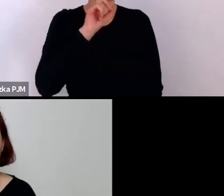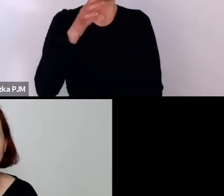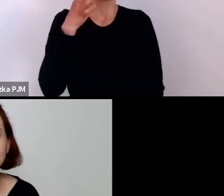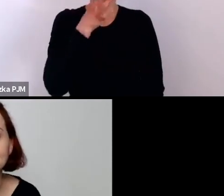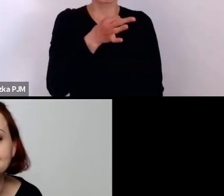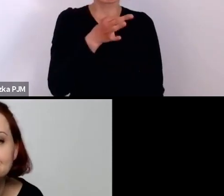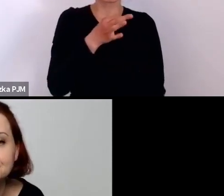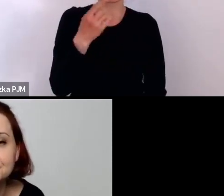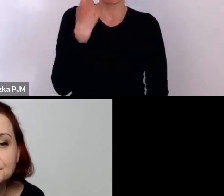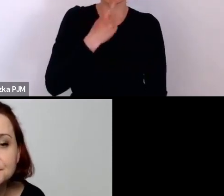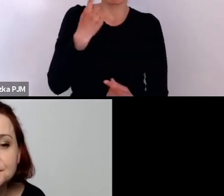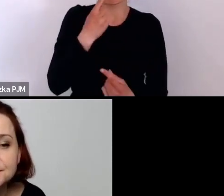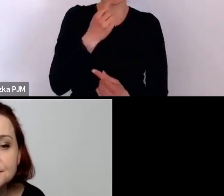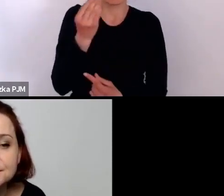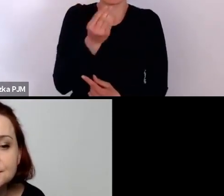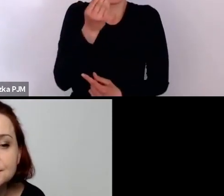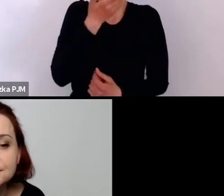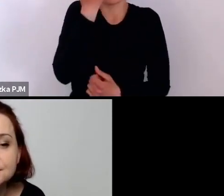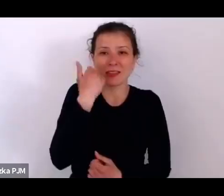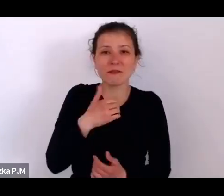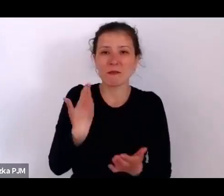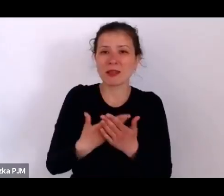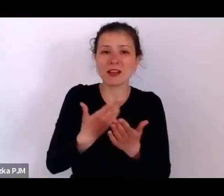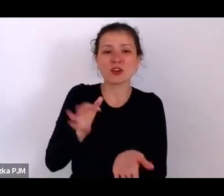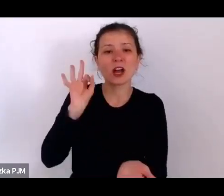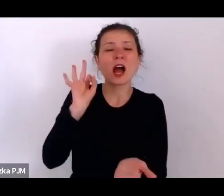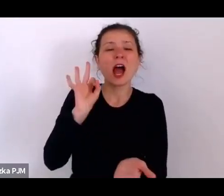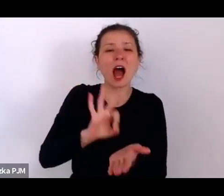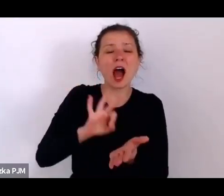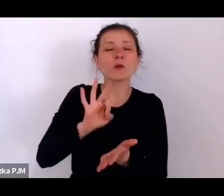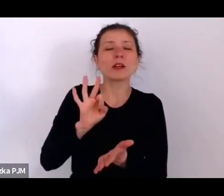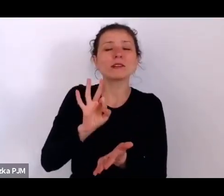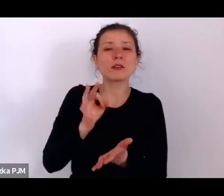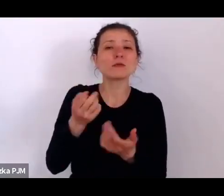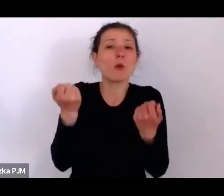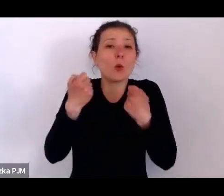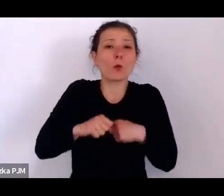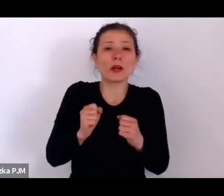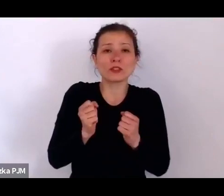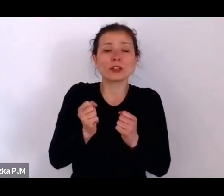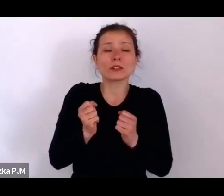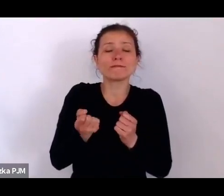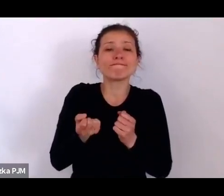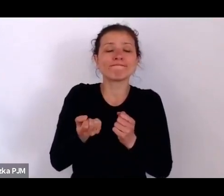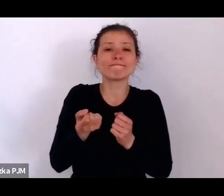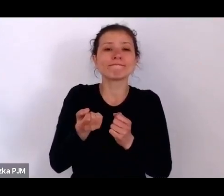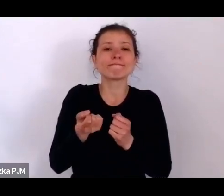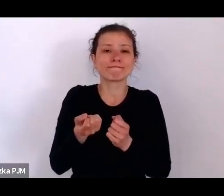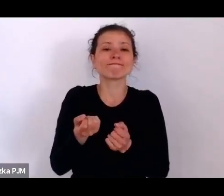nie wiemy skąd się znalazł w Muzeum wbrew ostatniej woli jego właścicielki, ale